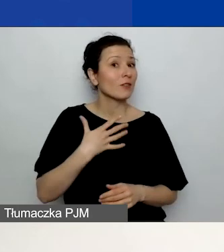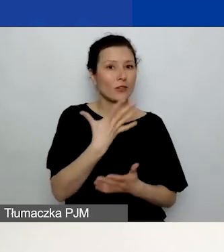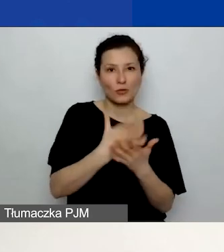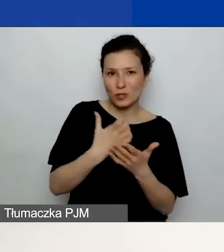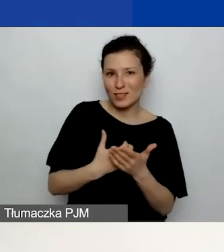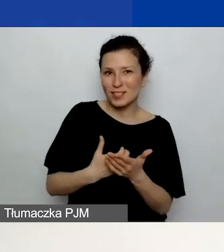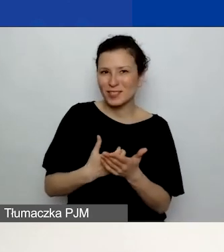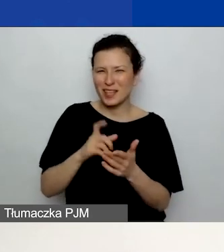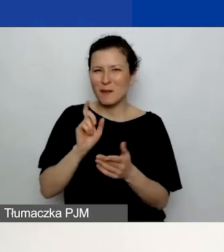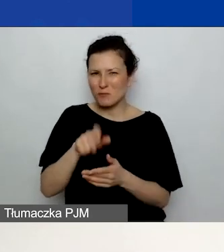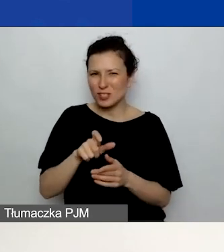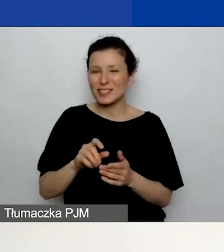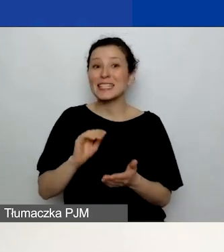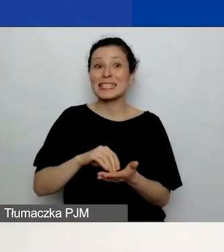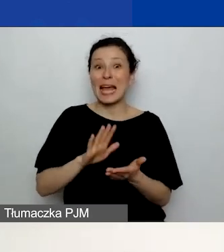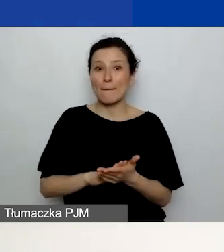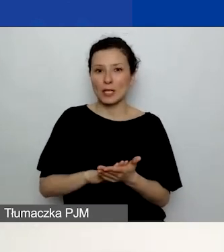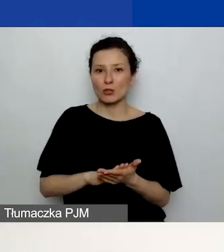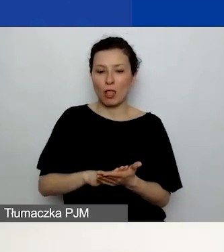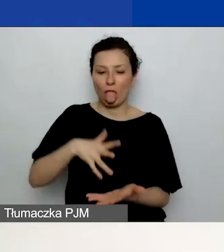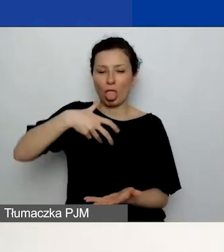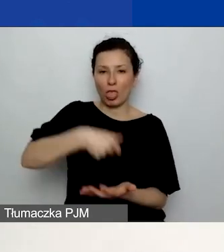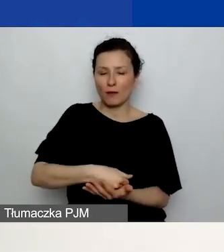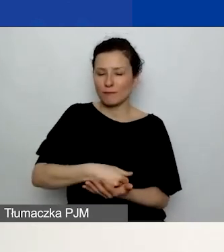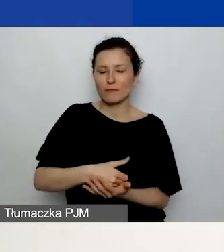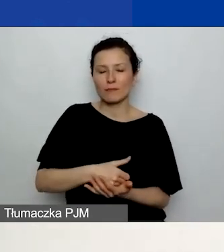To jest niebieski przycisk znajdujący się na dole każdej z zakładek.